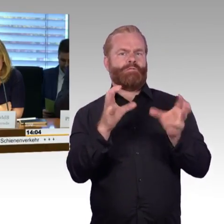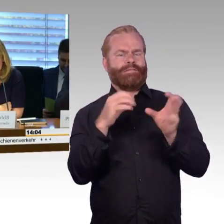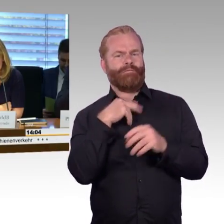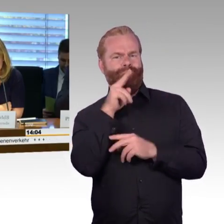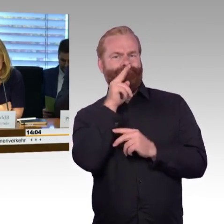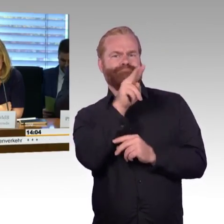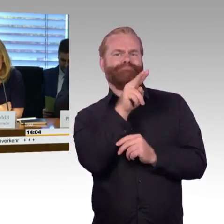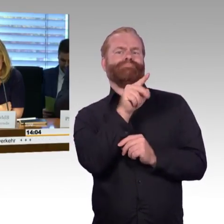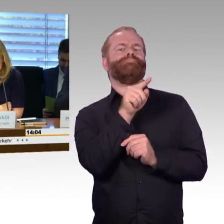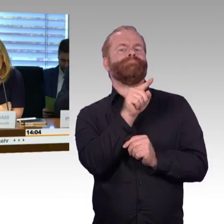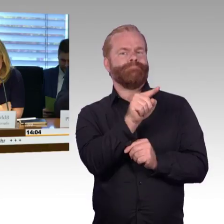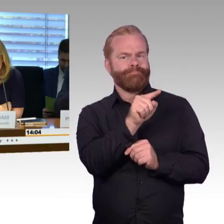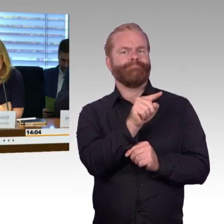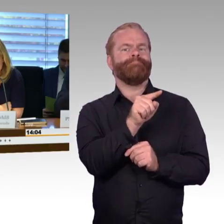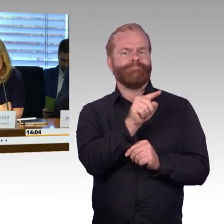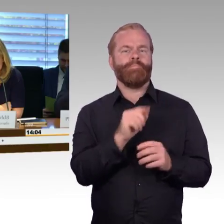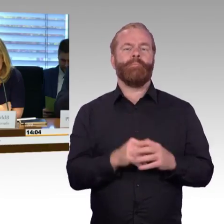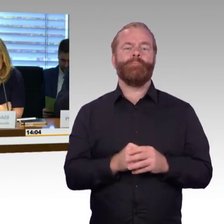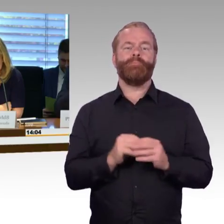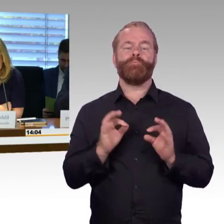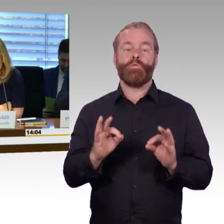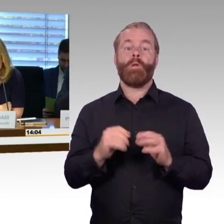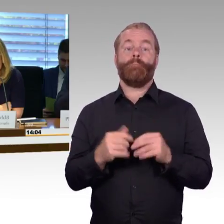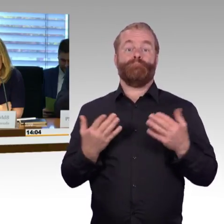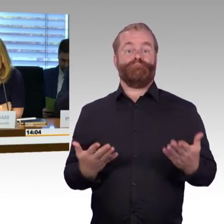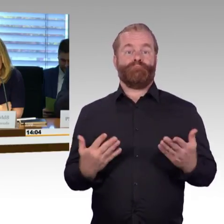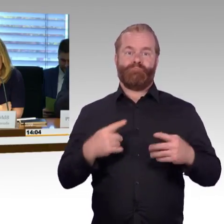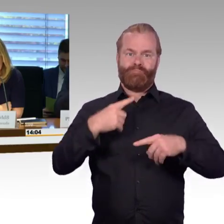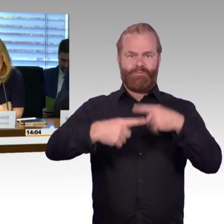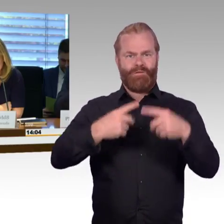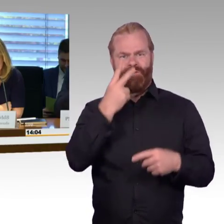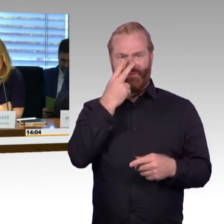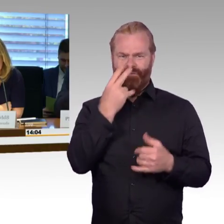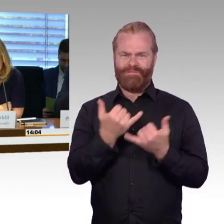Gelegenheit für Eingangsstatements geben, dem soll sich dann eine Fragerunde der Fraktionen anschließen.